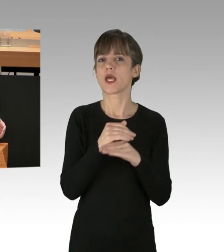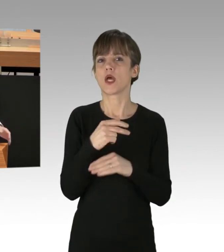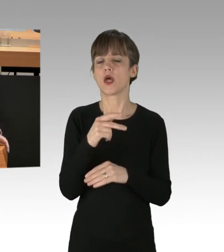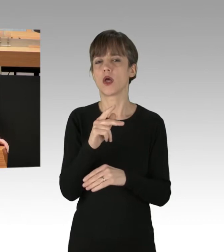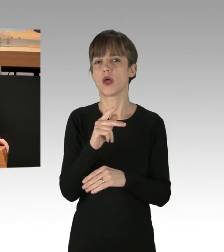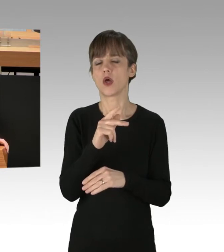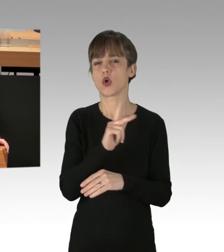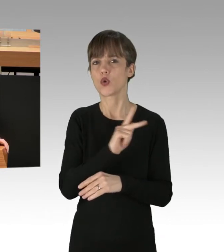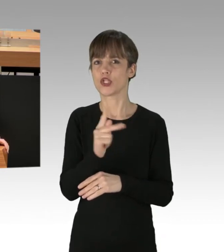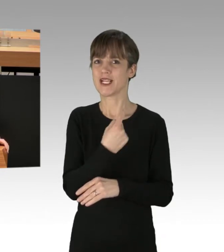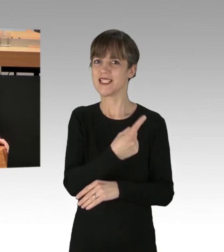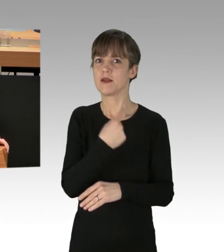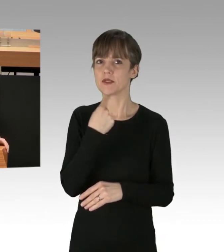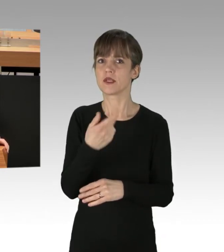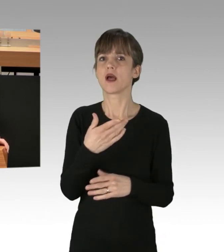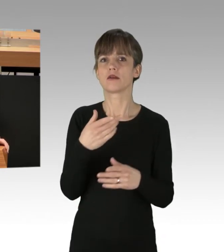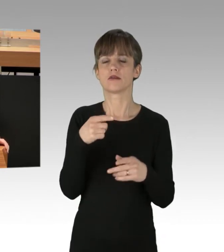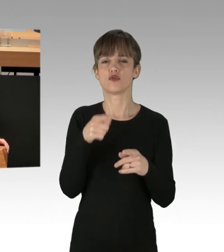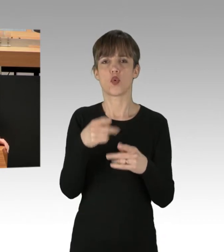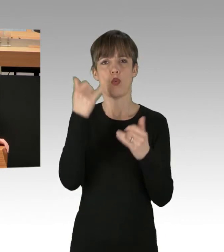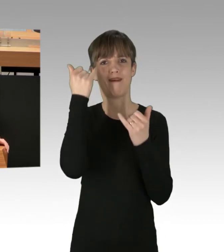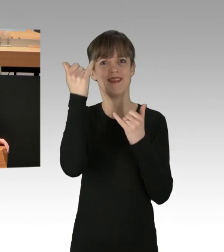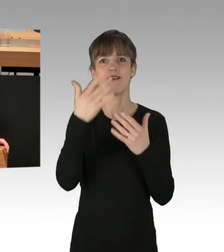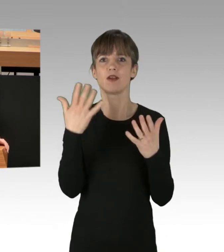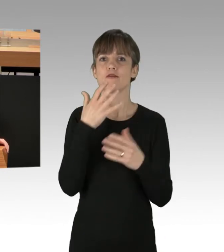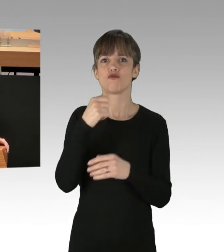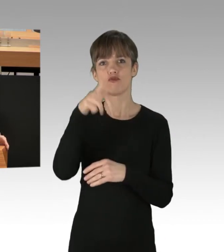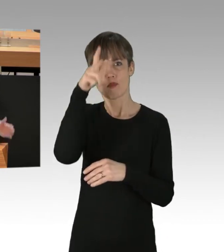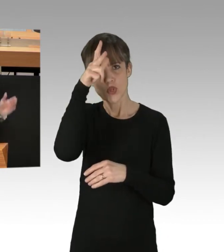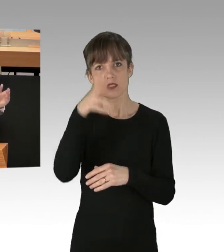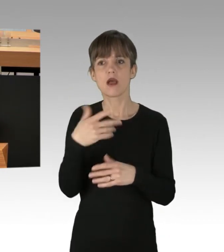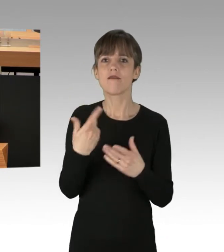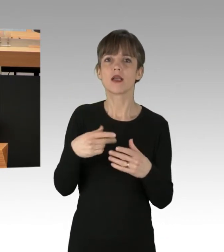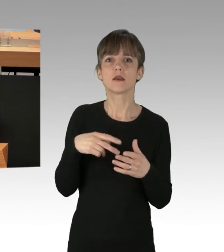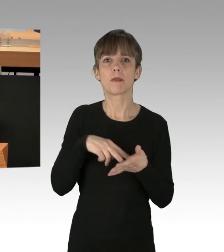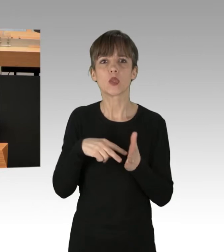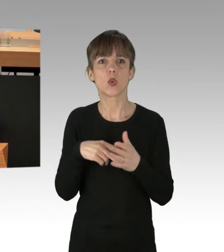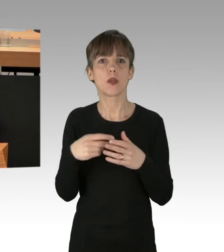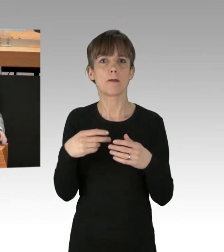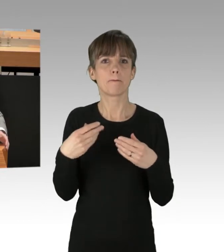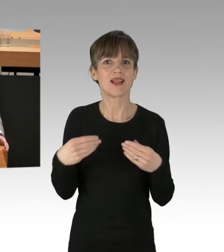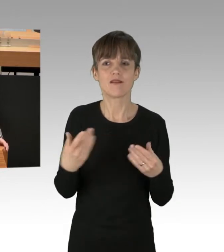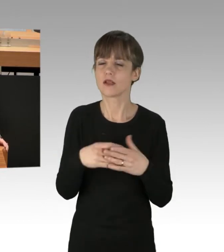Defund the police. Man will der Polizei alle Mittel entziehen. Da kommt auch schon der Beifall von der linken Seite.